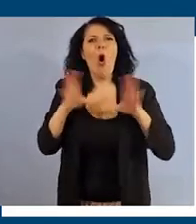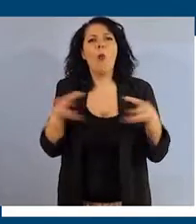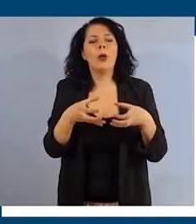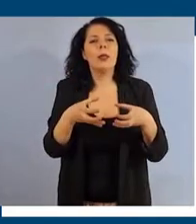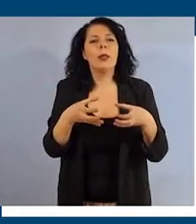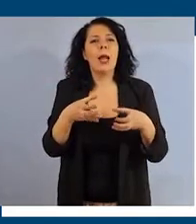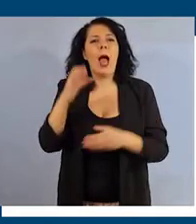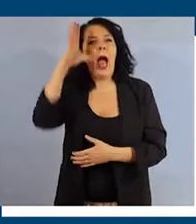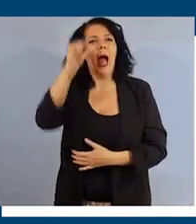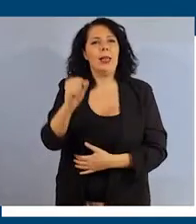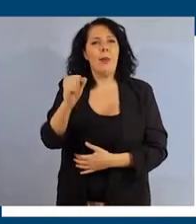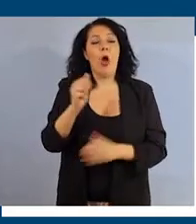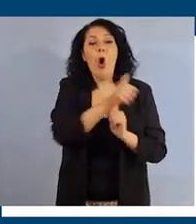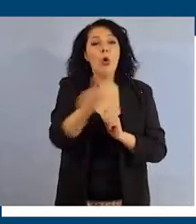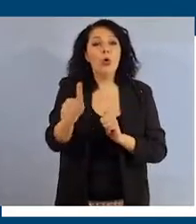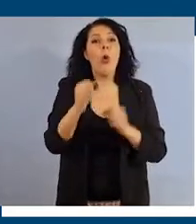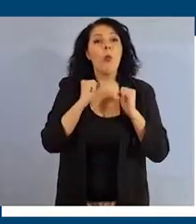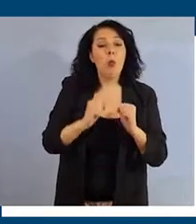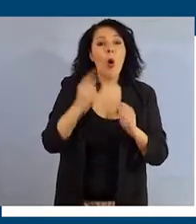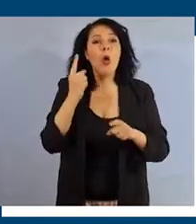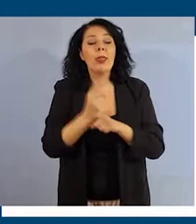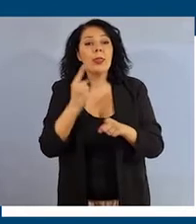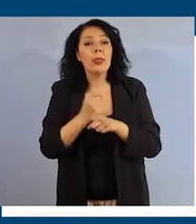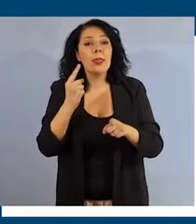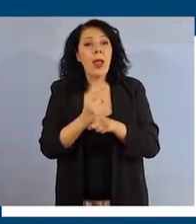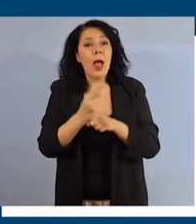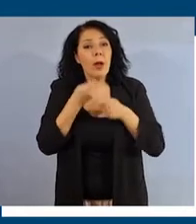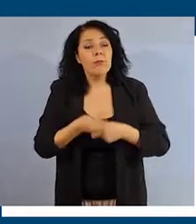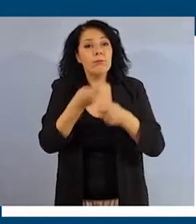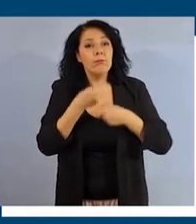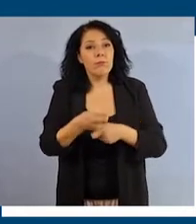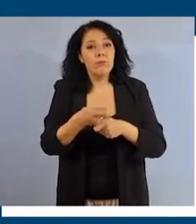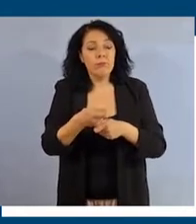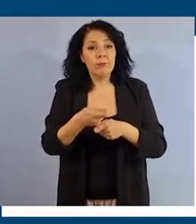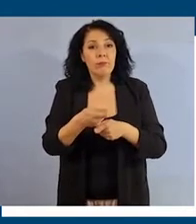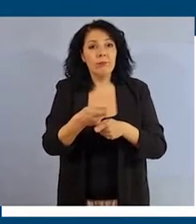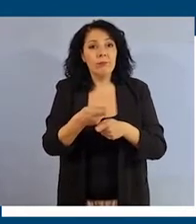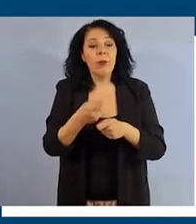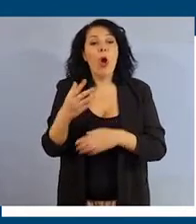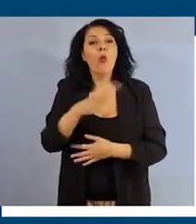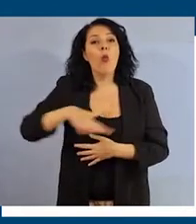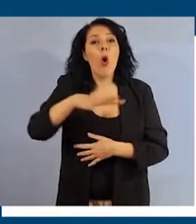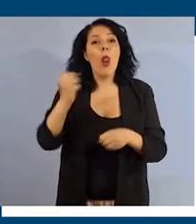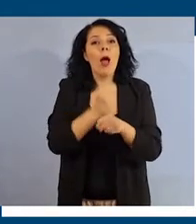Ciascuno di noi può e deve fare la sua parte per contribuire a rendere il contesto di lavoro un luogo inclusivo,